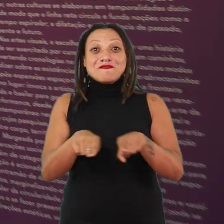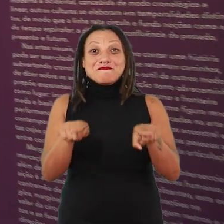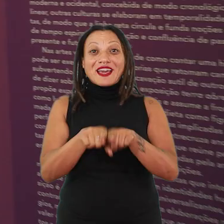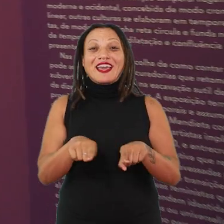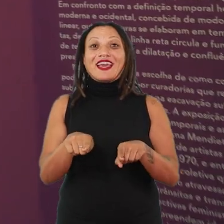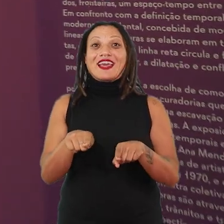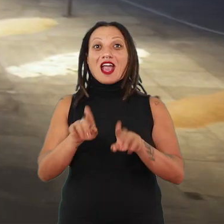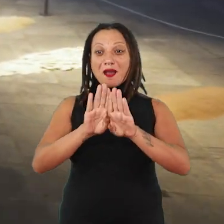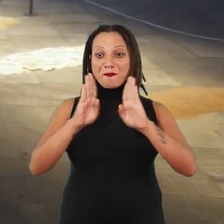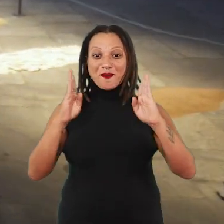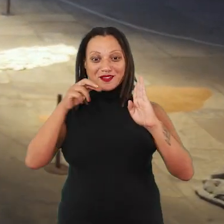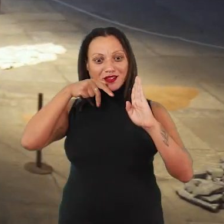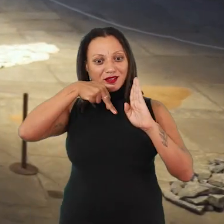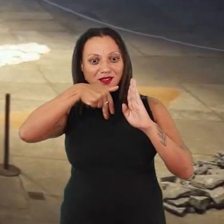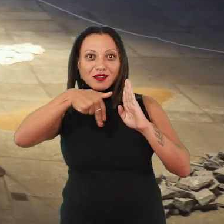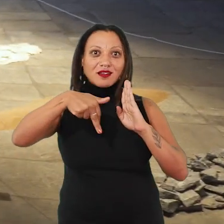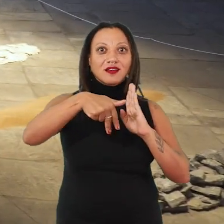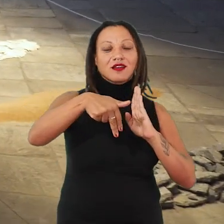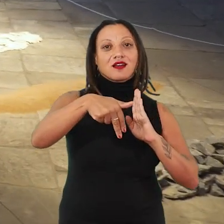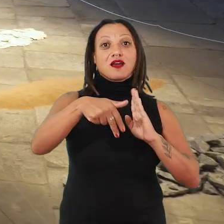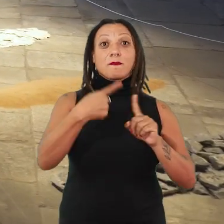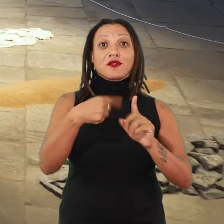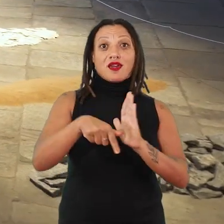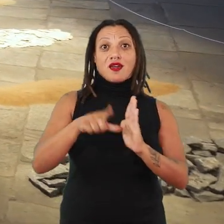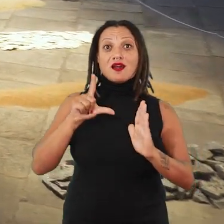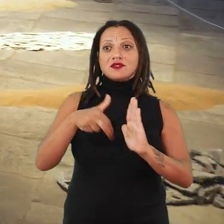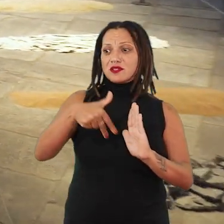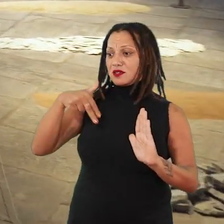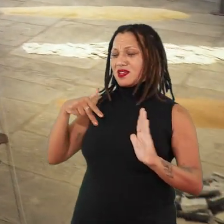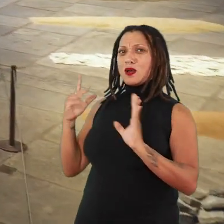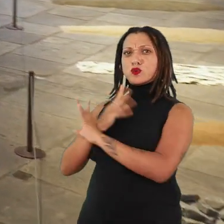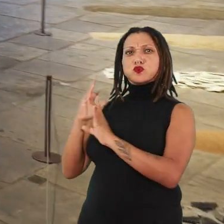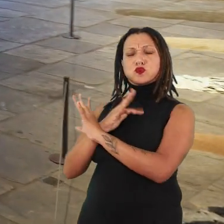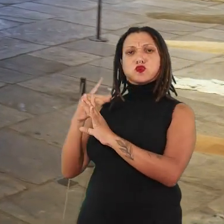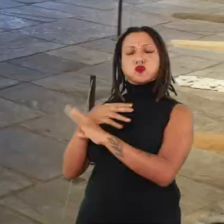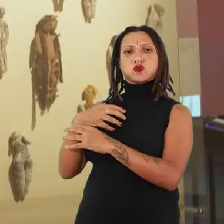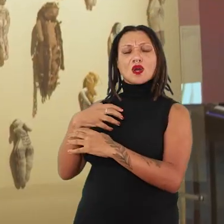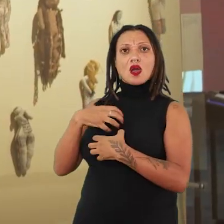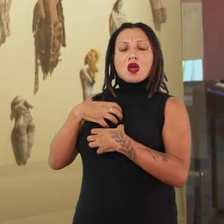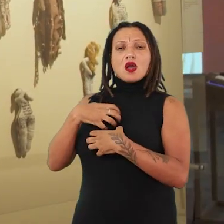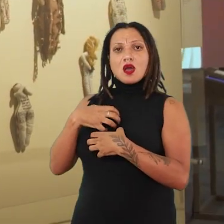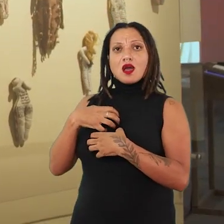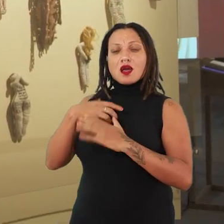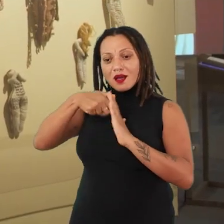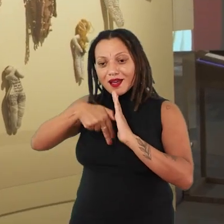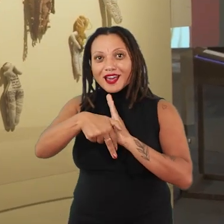pelas portas e conseguir suspender um pouco o ritmo da cidade e conseguir fruir e pensar sobre o tempo.